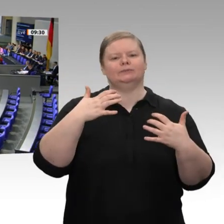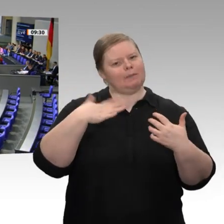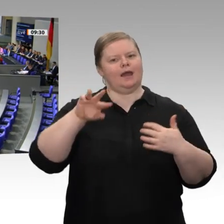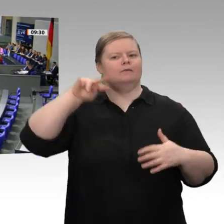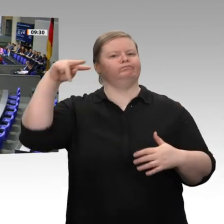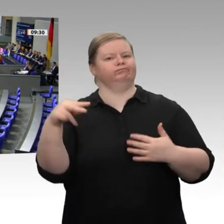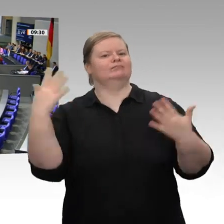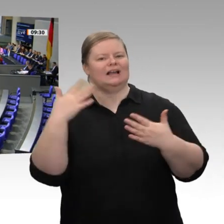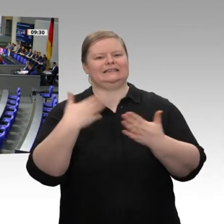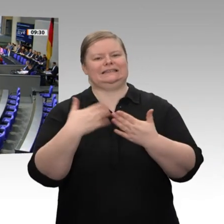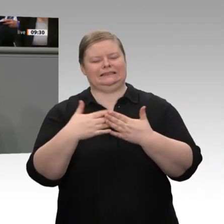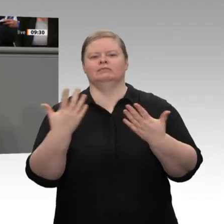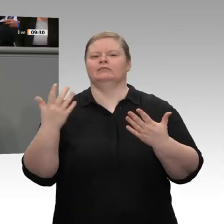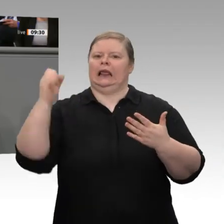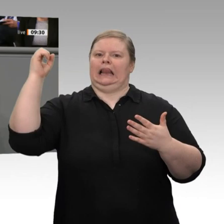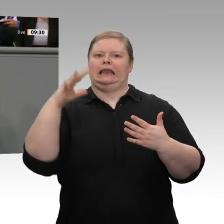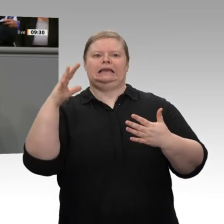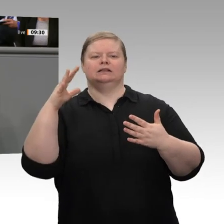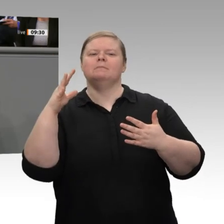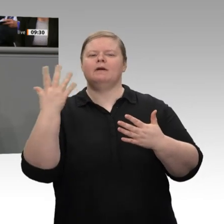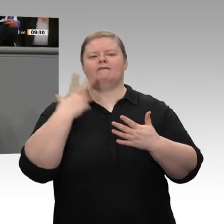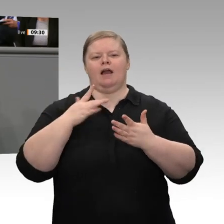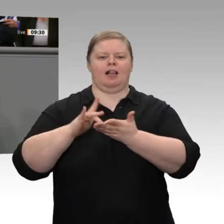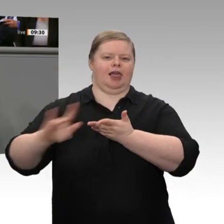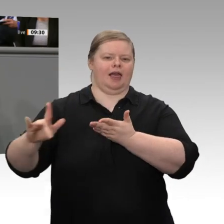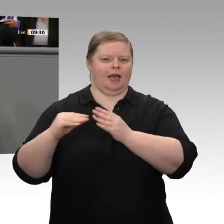Fraktionsvorsitzenden dafür, dass er wichtige Themen auf die Agenda gegeben hat, dass